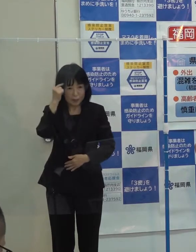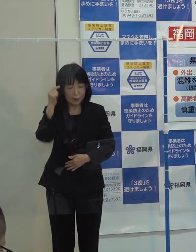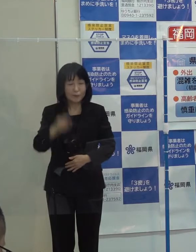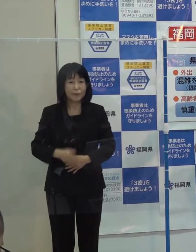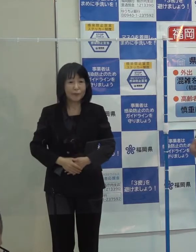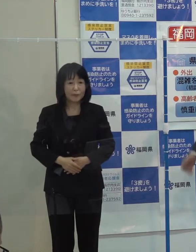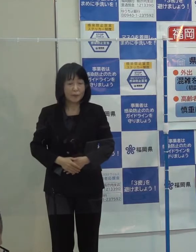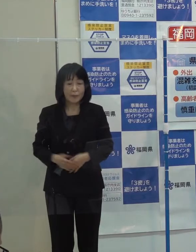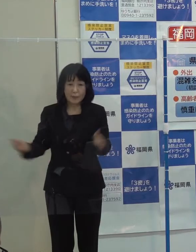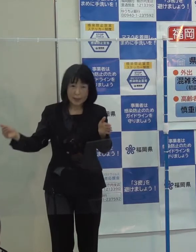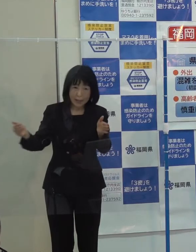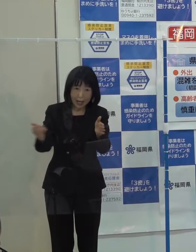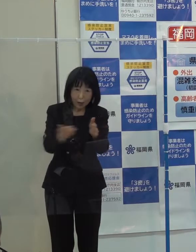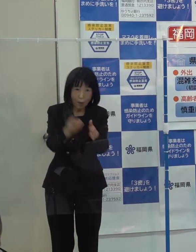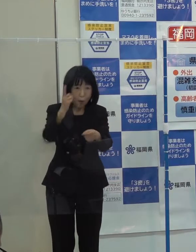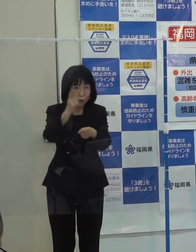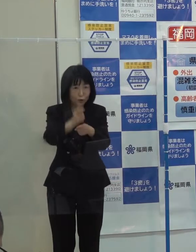最後の第１０位です